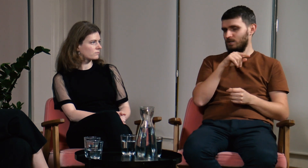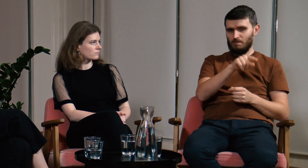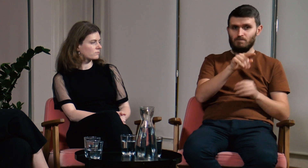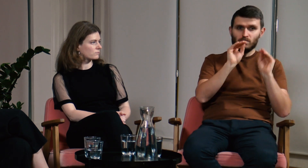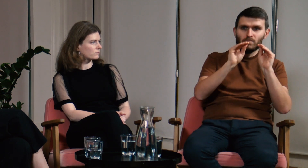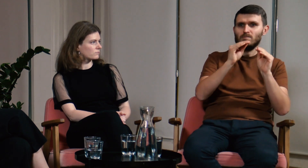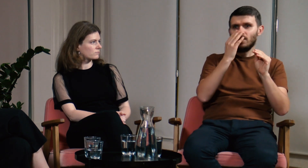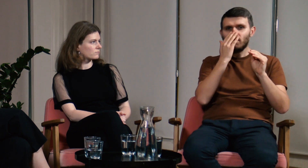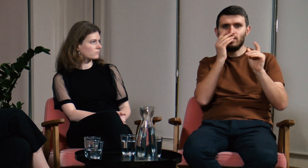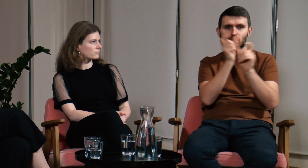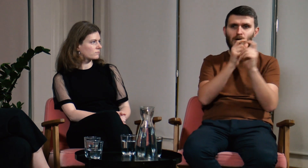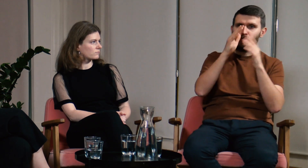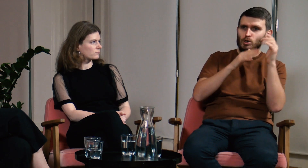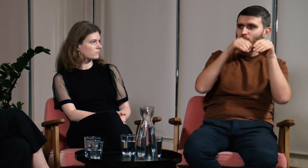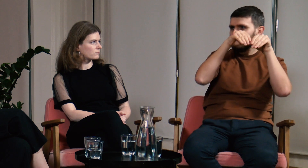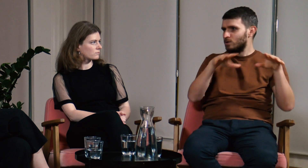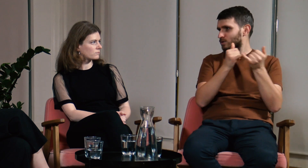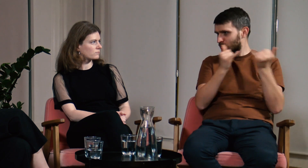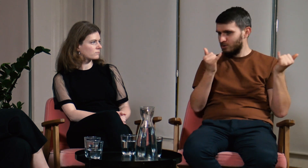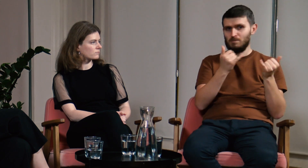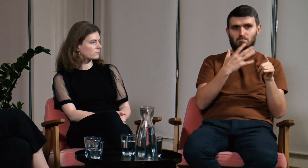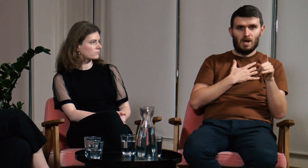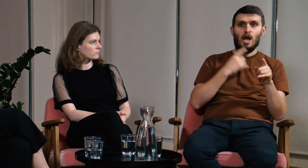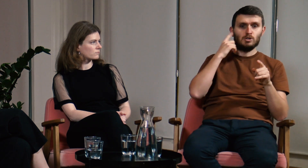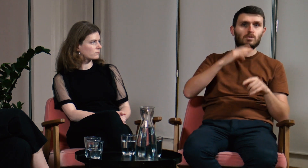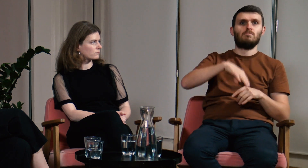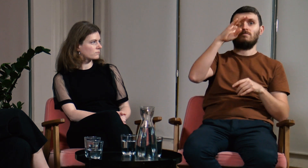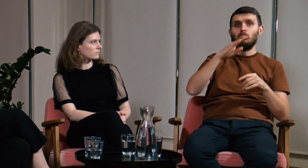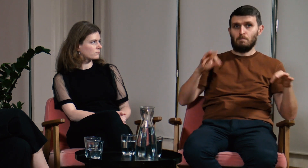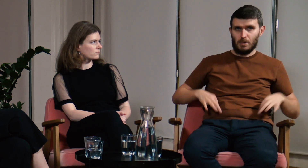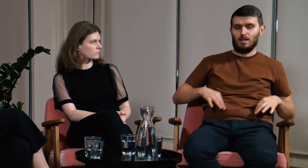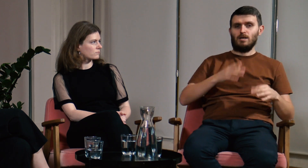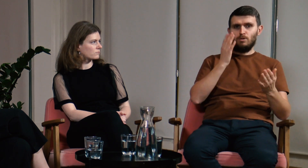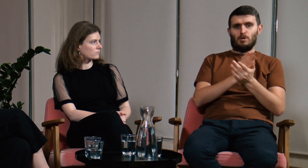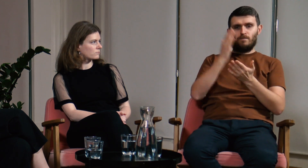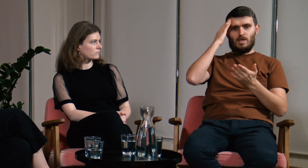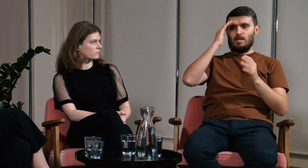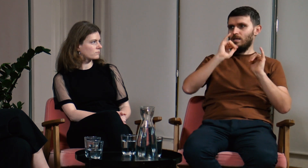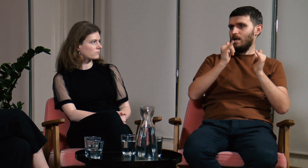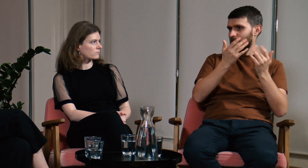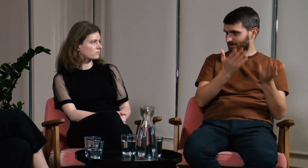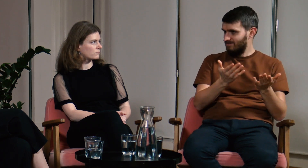Uczą się tam gramatyki, budowy i szyku zdań. Jako osoby dorosłe mają już pewną świadomość językową.